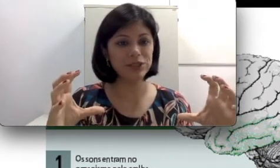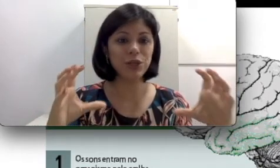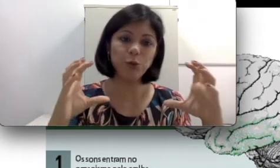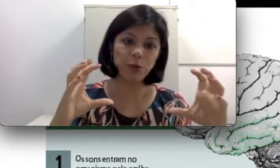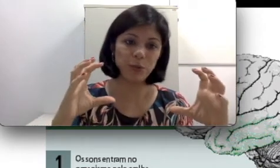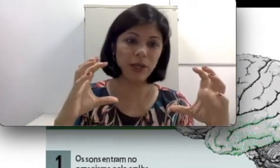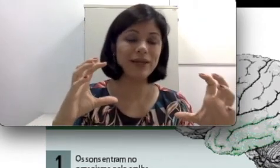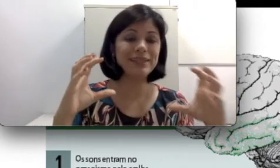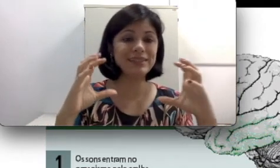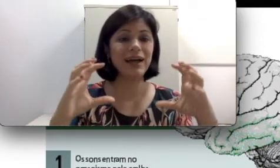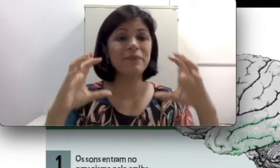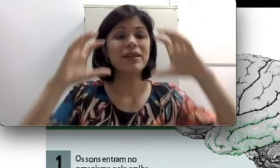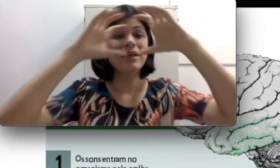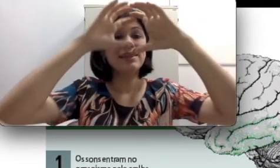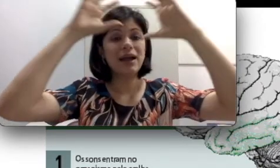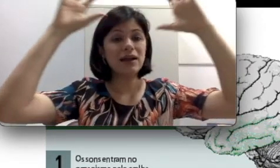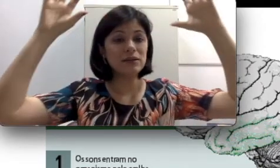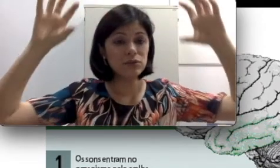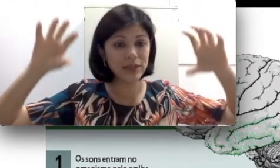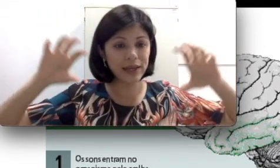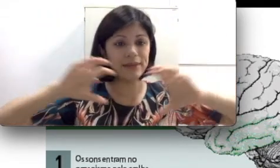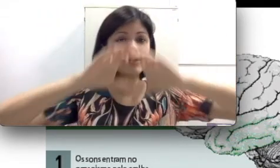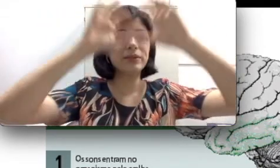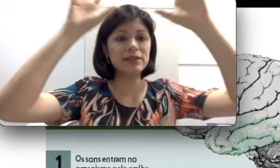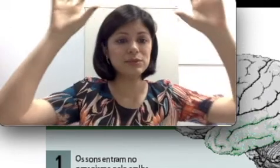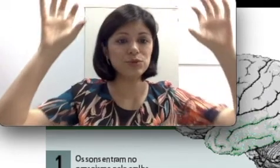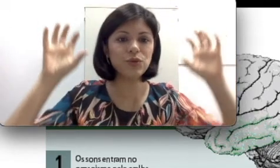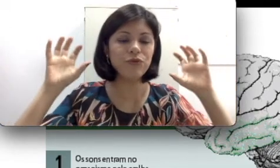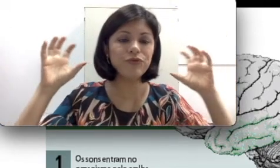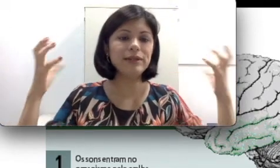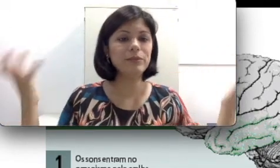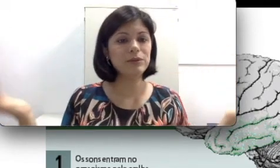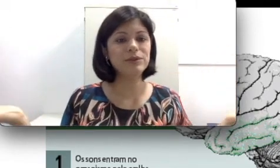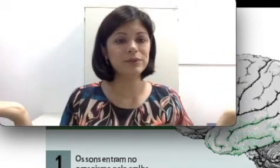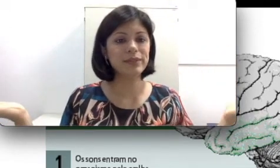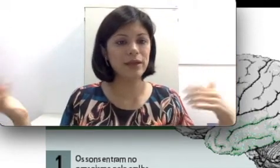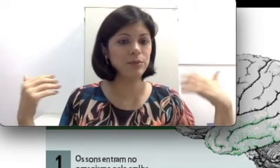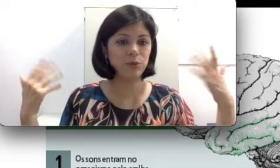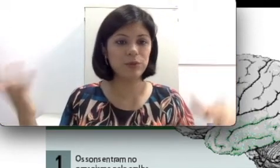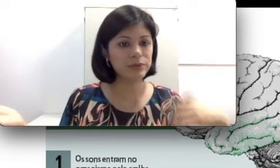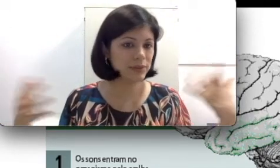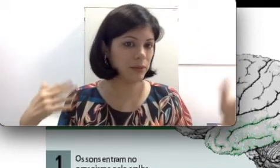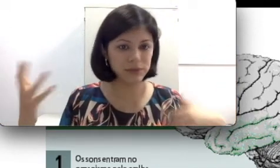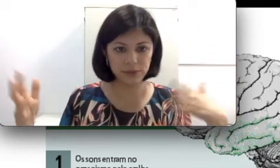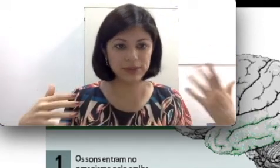e o problema está na interpretação do som feita pelo seu cérebro ou pelo seu sistema